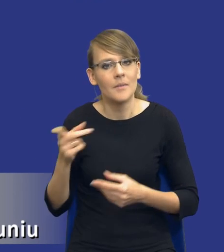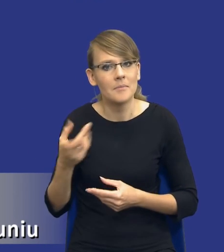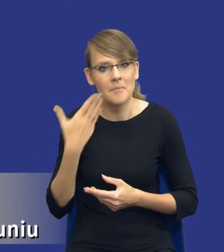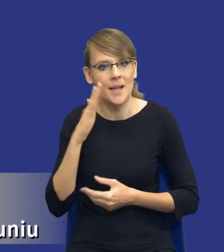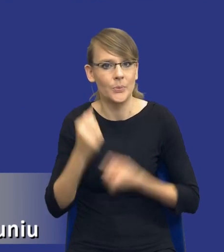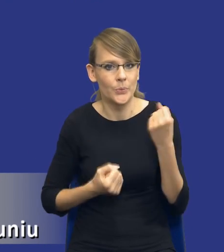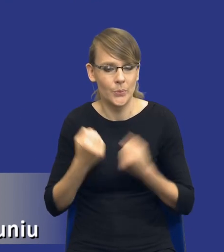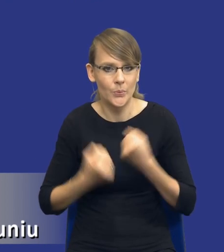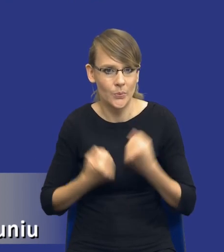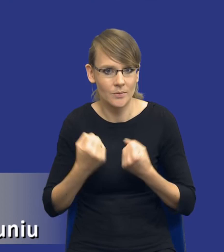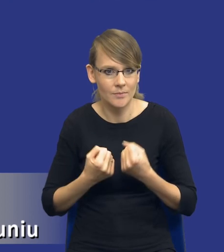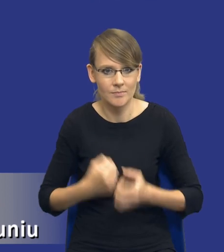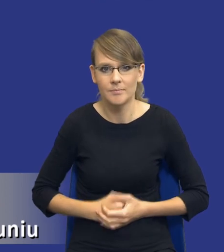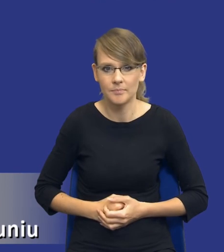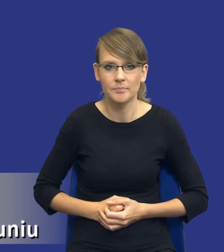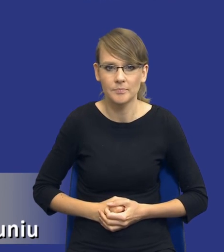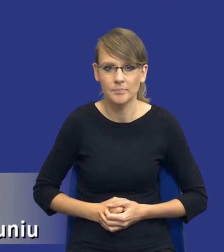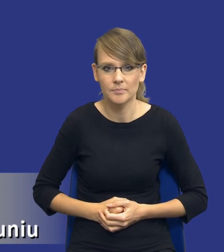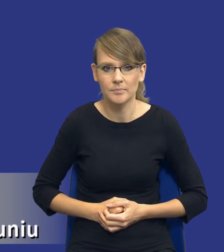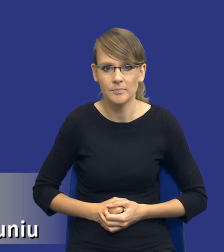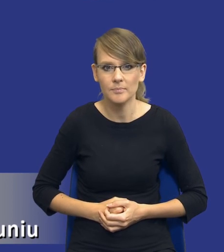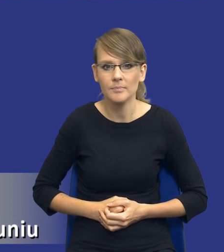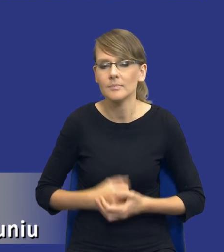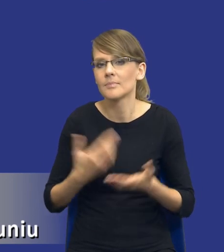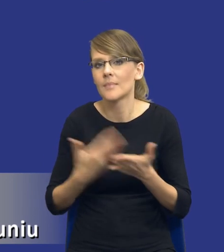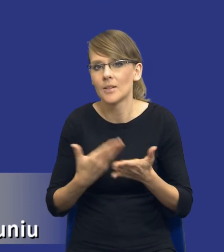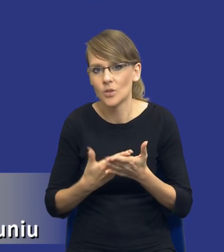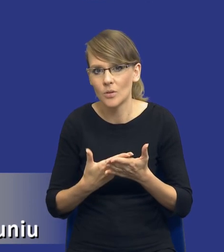większe wyzwanie dla zamawiających. Chociażby ze względu na to, że musimy